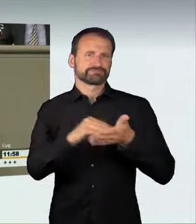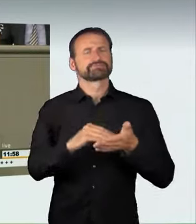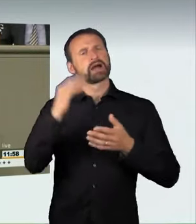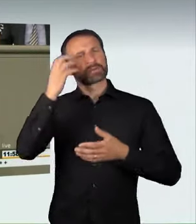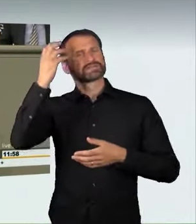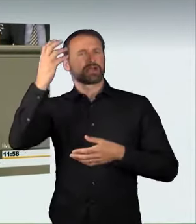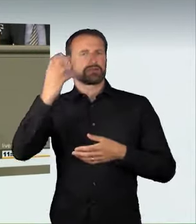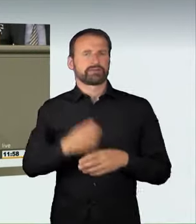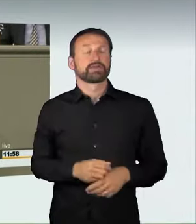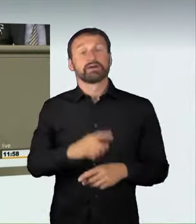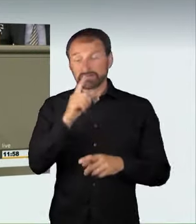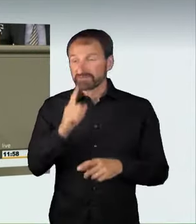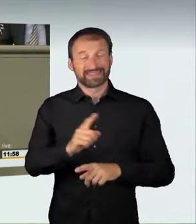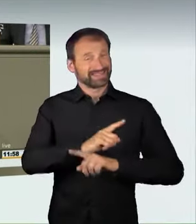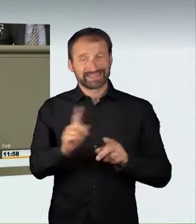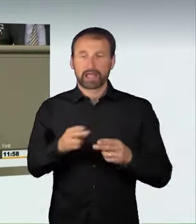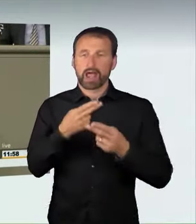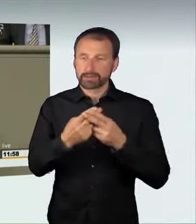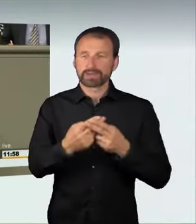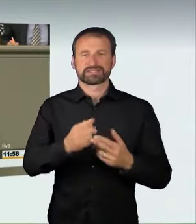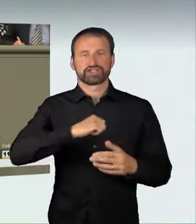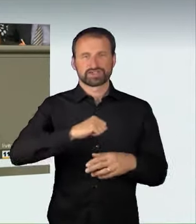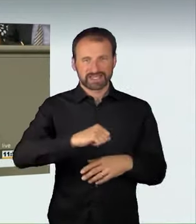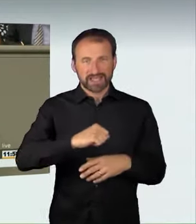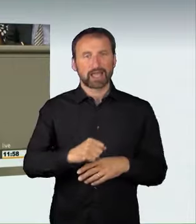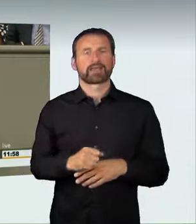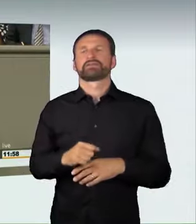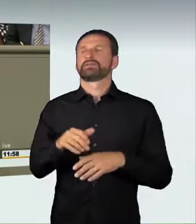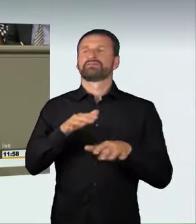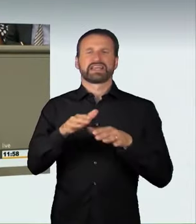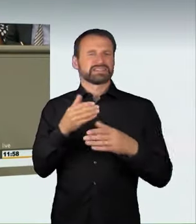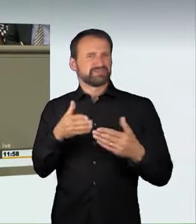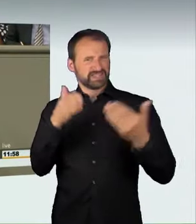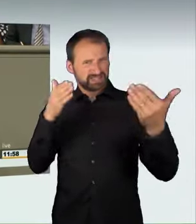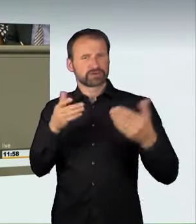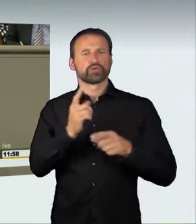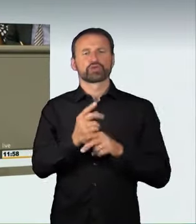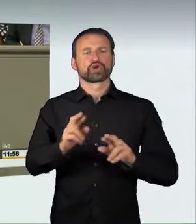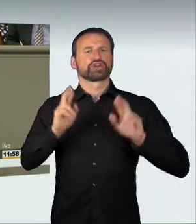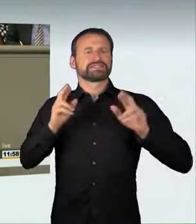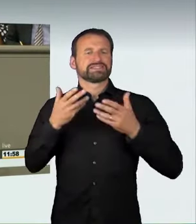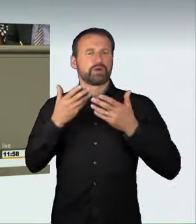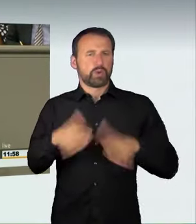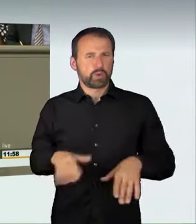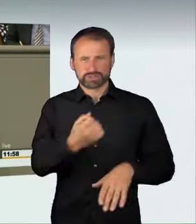„grob verkehrswidrig und rücksichtslos“ gefahren wird, dann kommt es zur Strafbarkeit. Das sind bewährte Rechtsbegriffe,